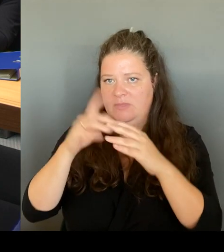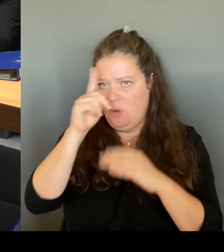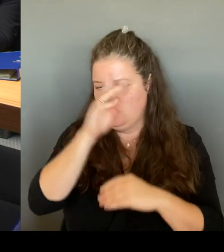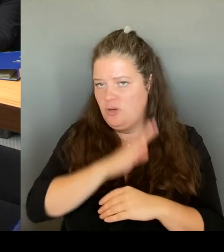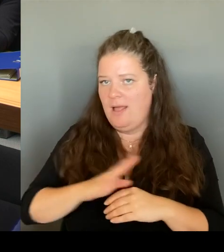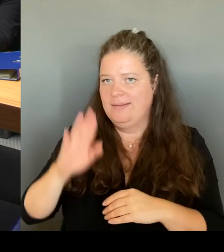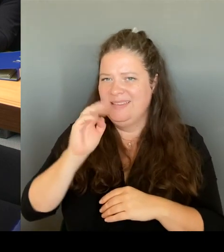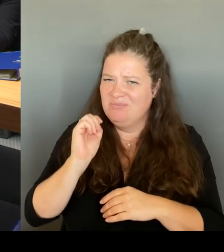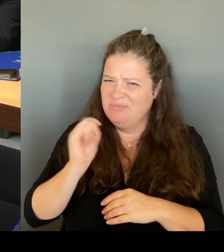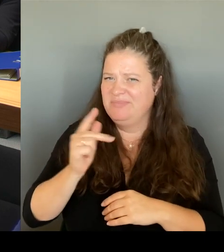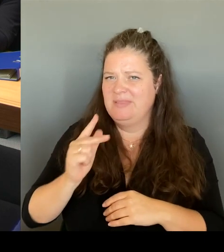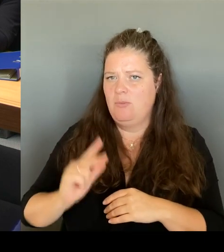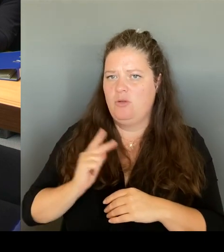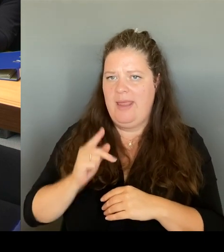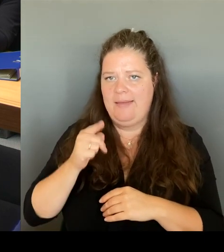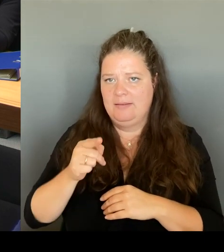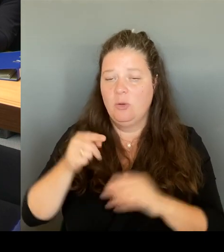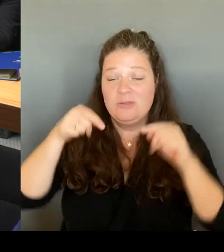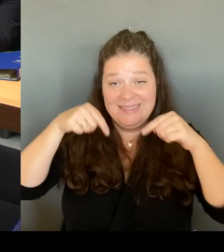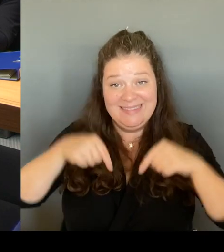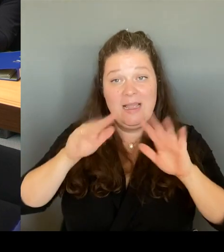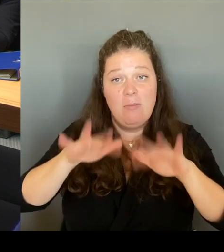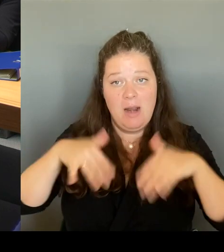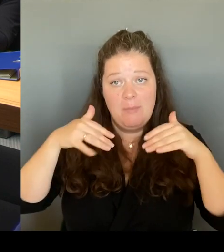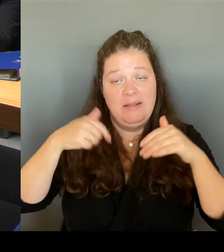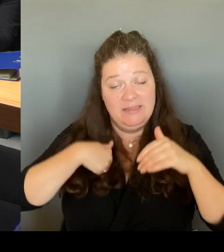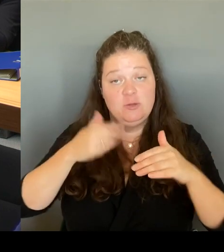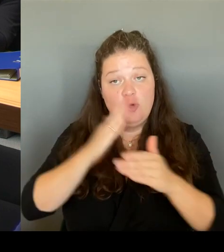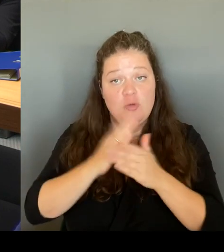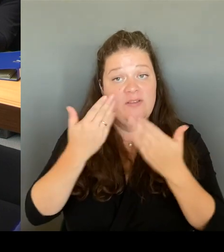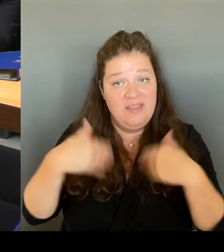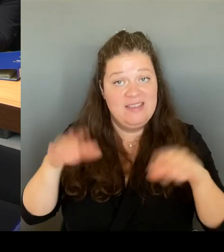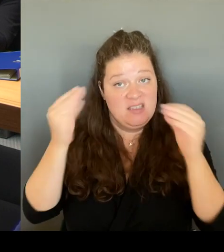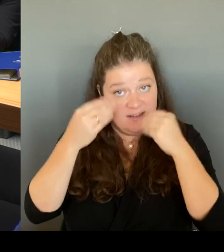Das heißt, wir haben nicht nur, dass wir